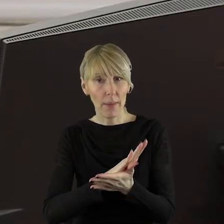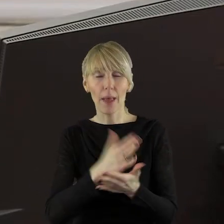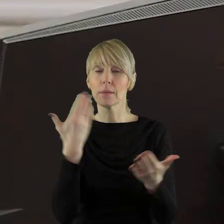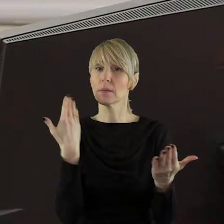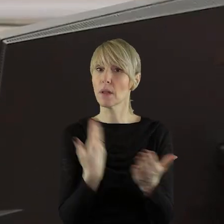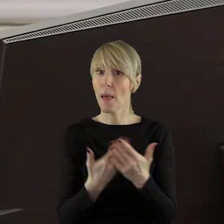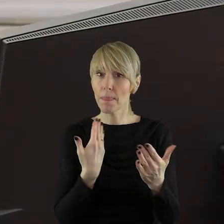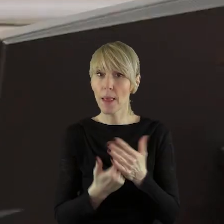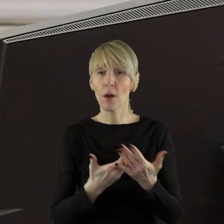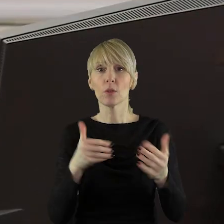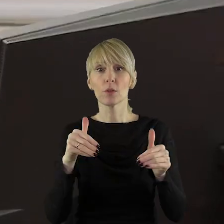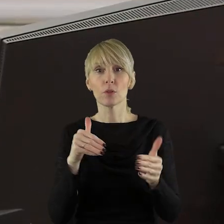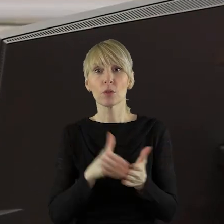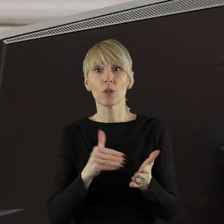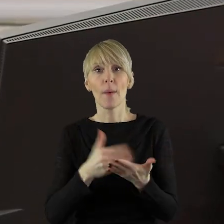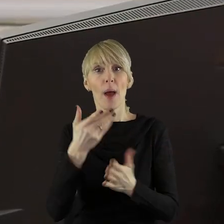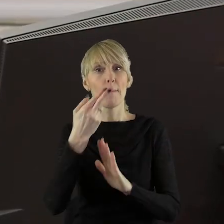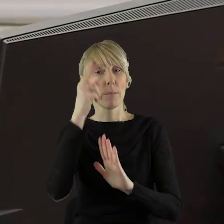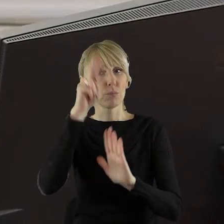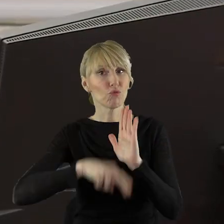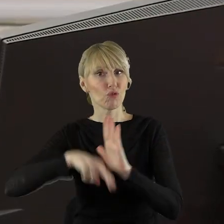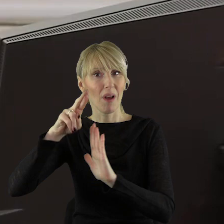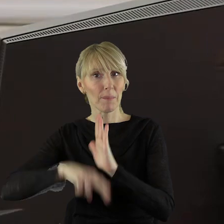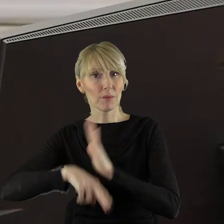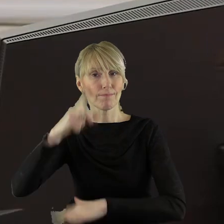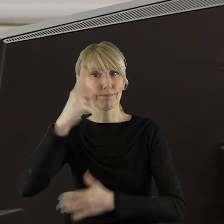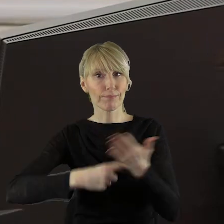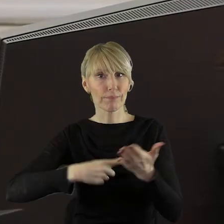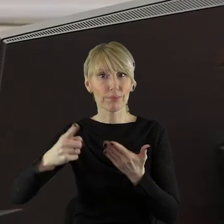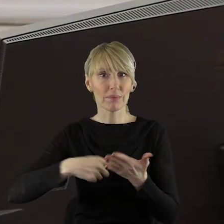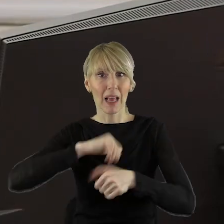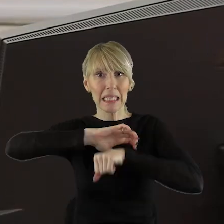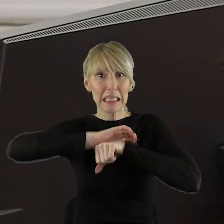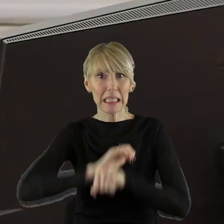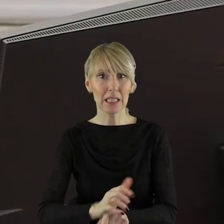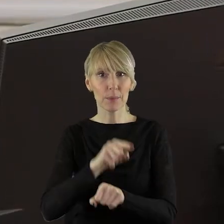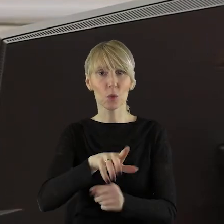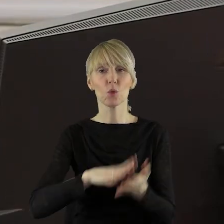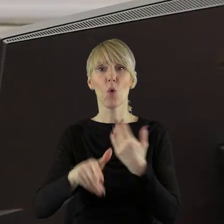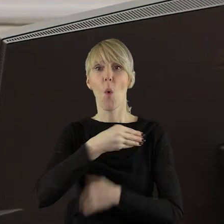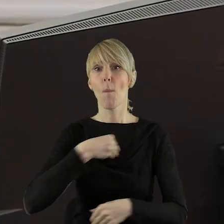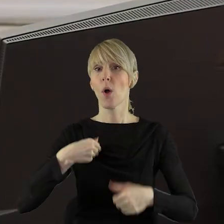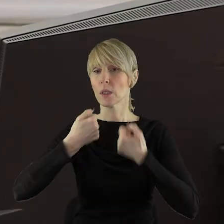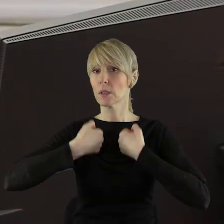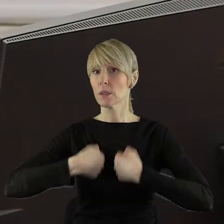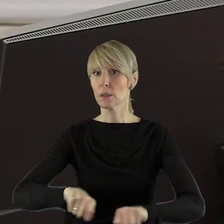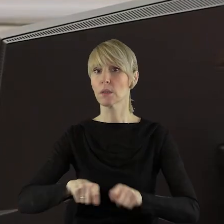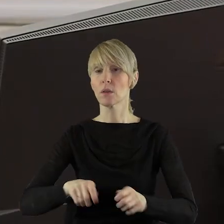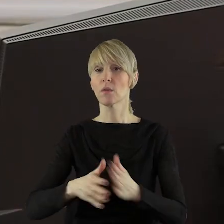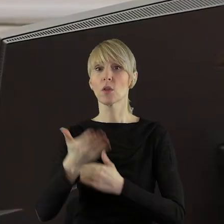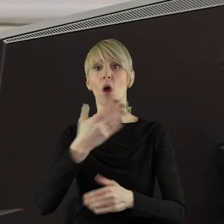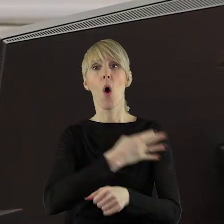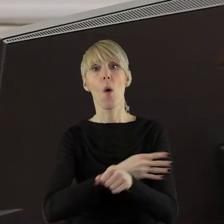Z tego też powodu należy dążyć do zniesienia przepisów, które w jakikolwiek sposób dyskryminują polskich rolników w uprawie roślin polowych,